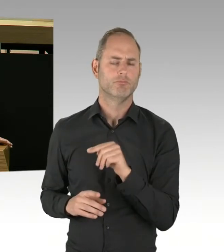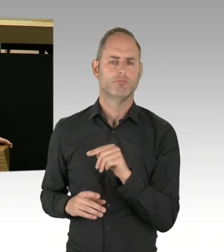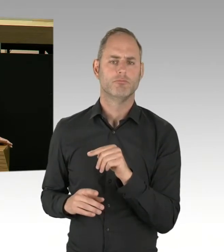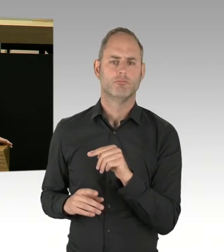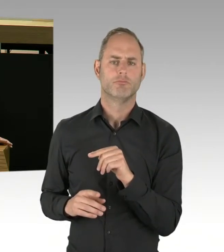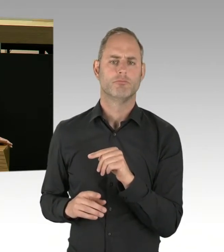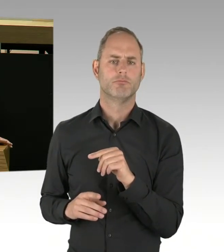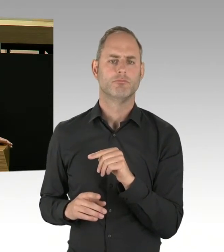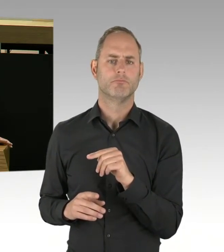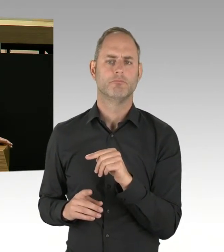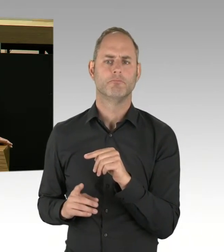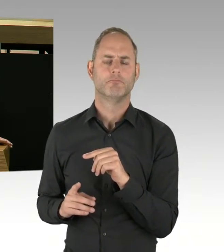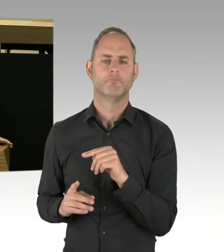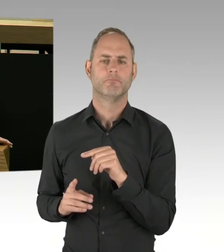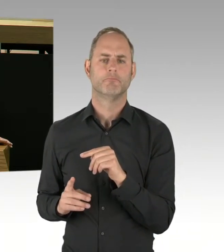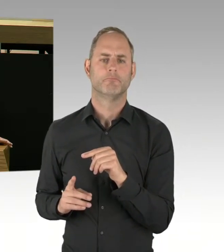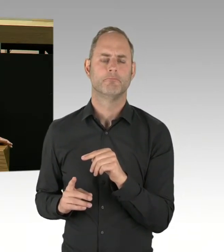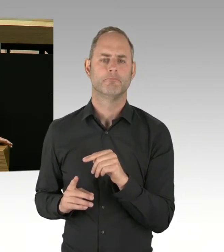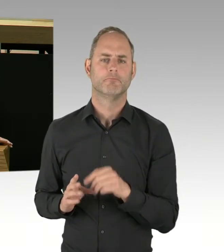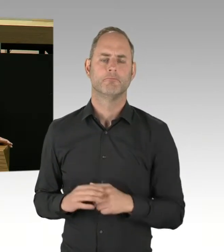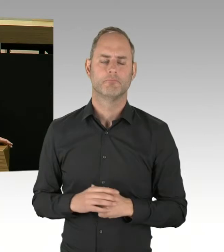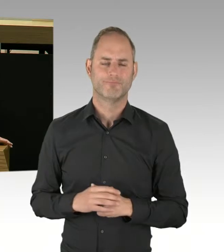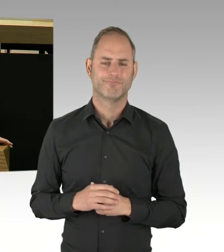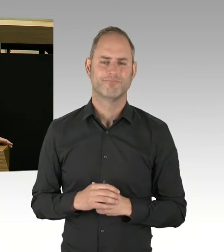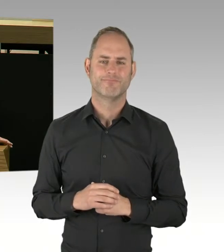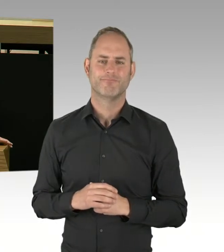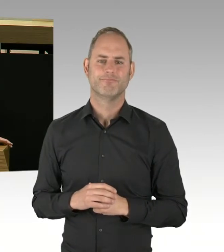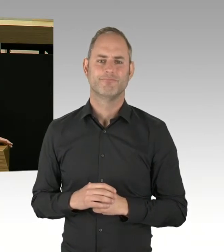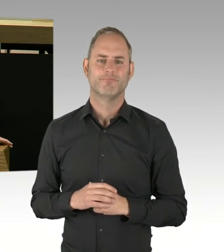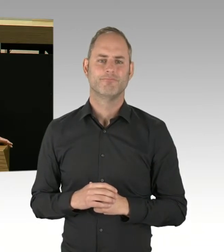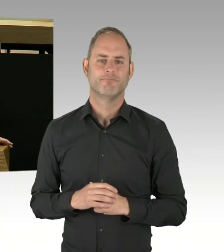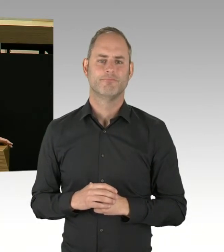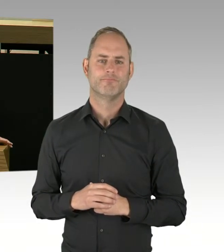und damit offiziell Verkauf und Konsum von Drogen unterstützt